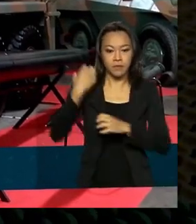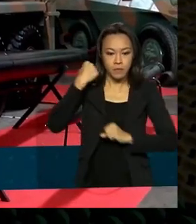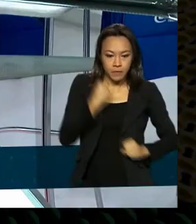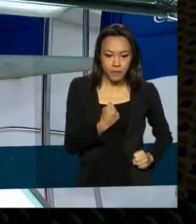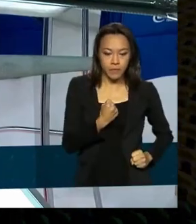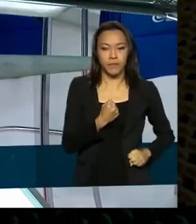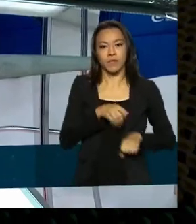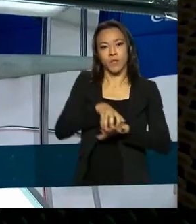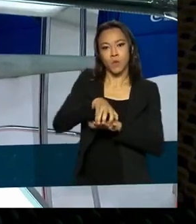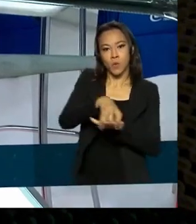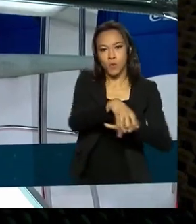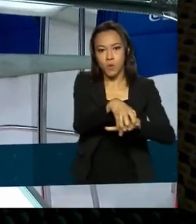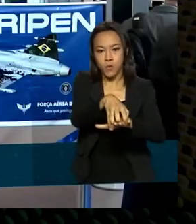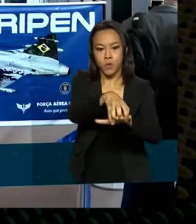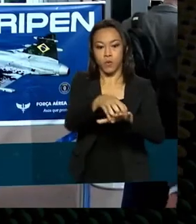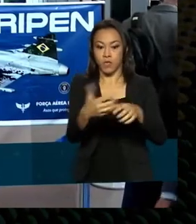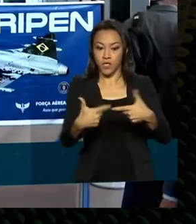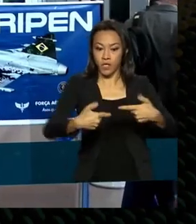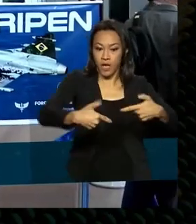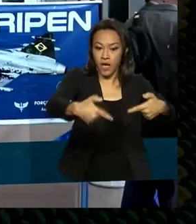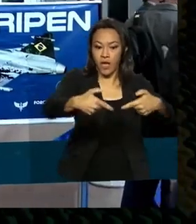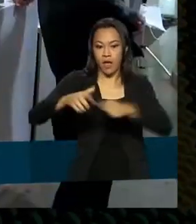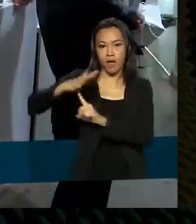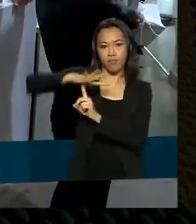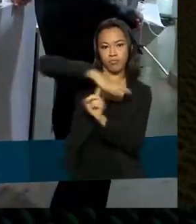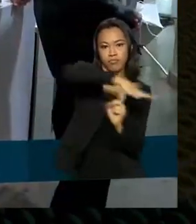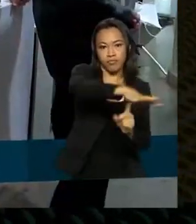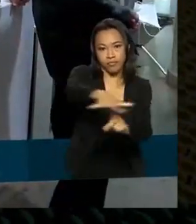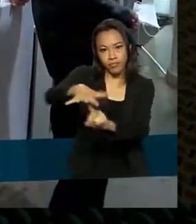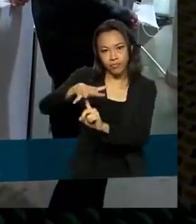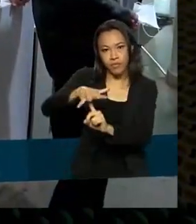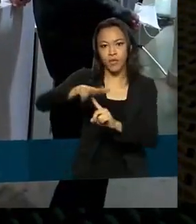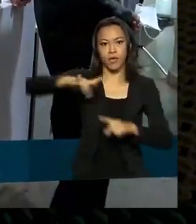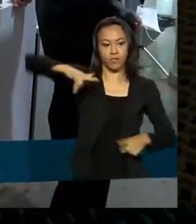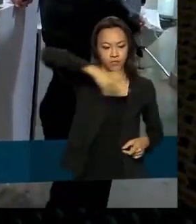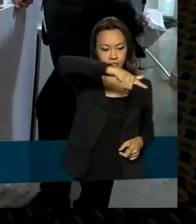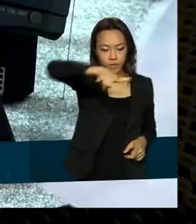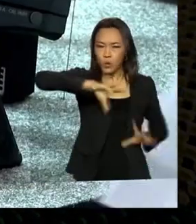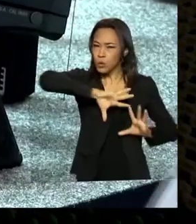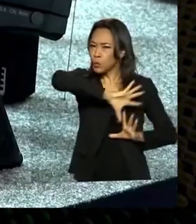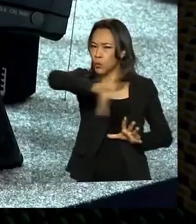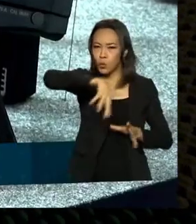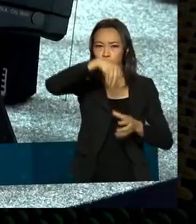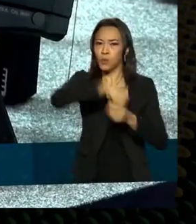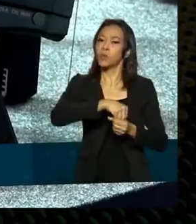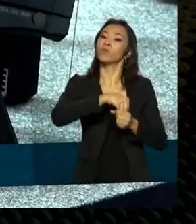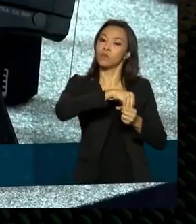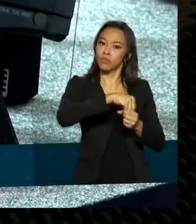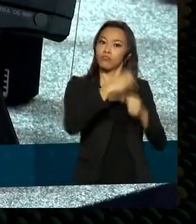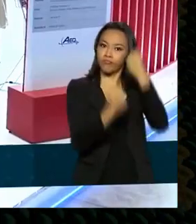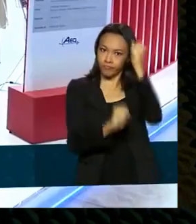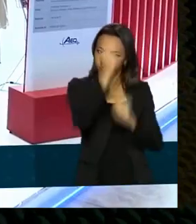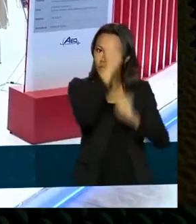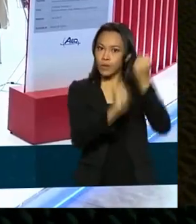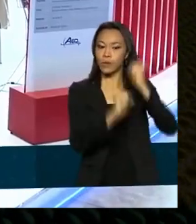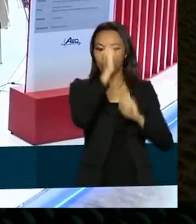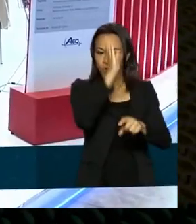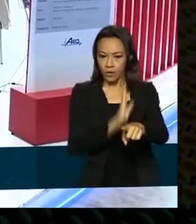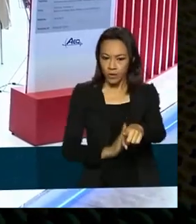drones militares, aviões. Produtos fabricados no Brasil por indústrias do setor de defesa e segurança pública.